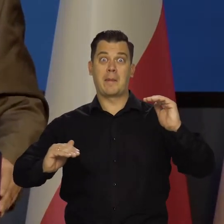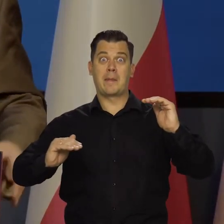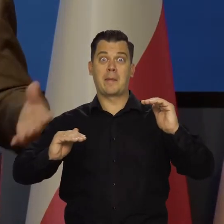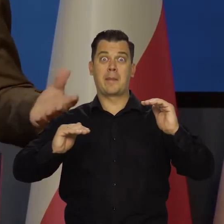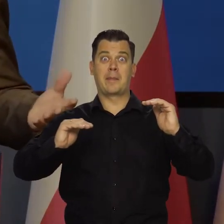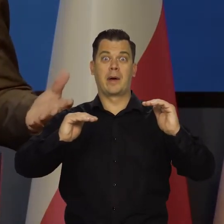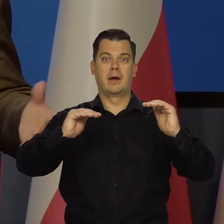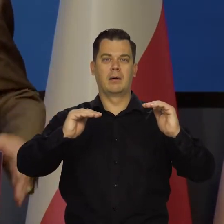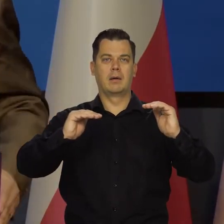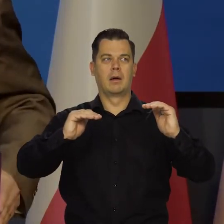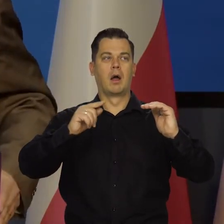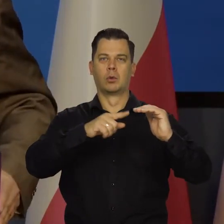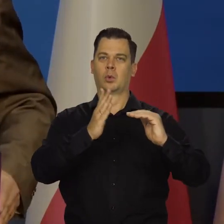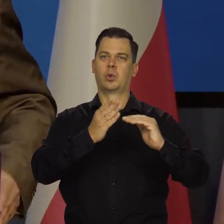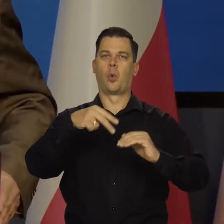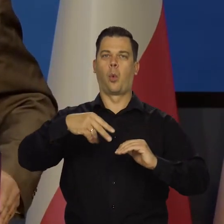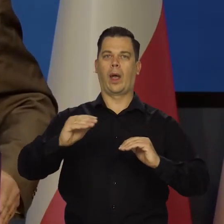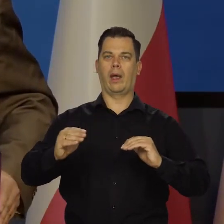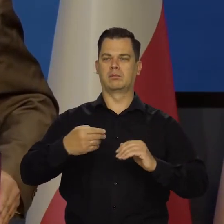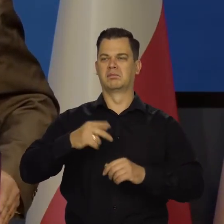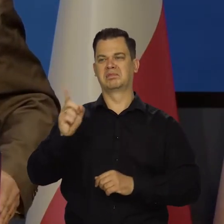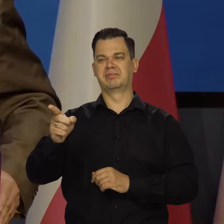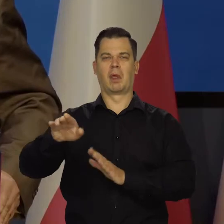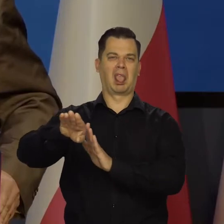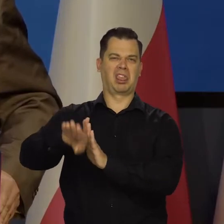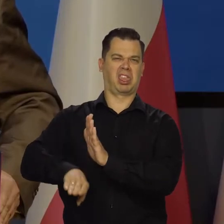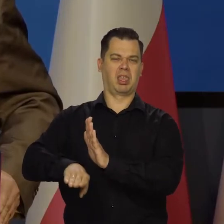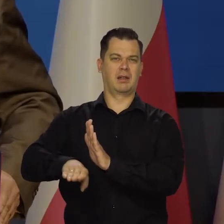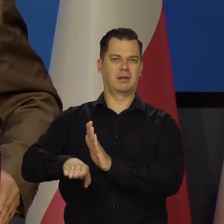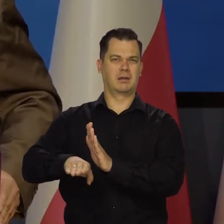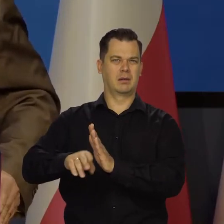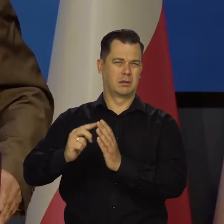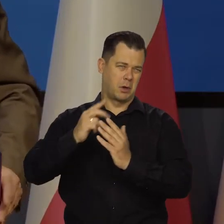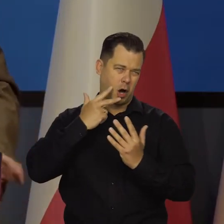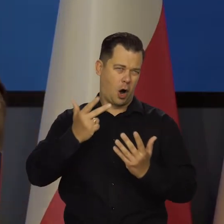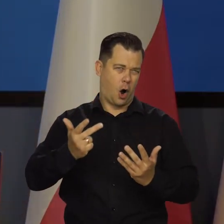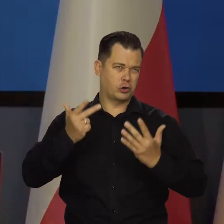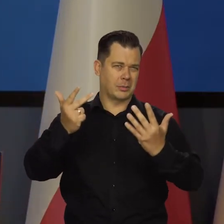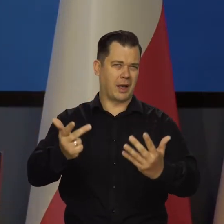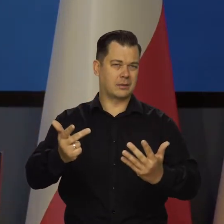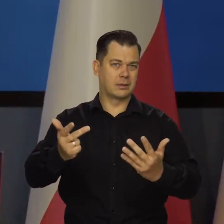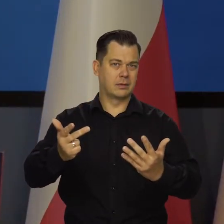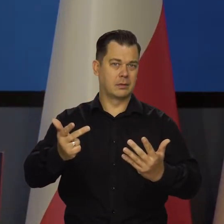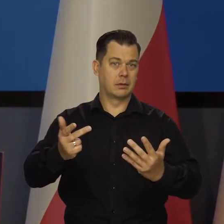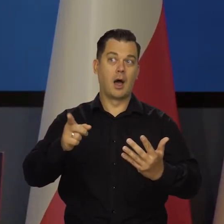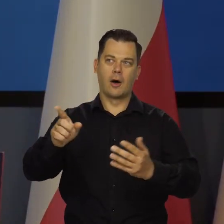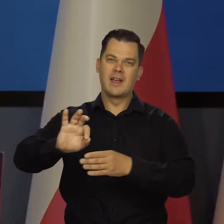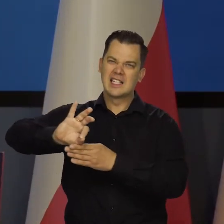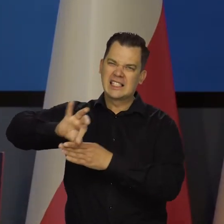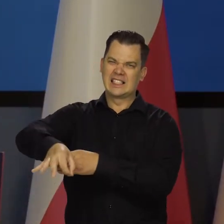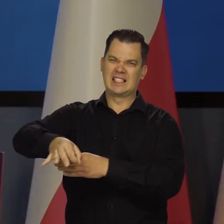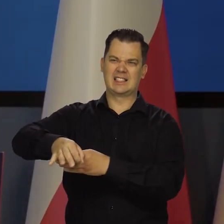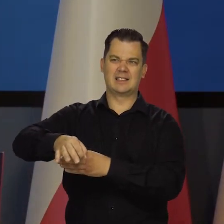o krok, bo to już osiem lat być może. I w tej końcówce nas atakują, żebyśmy do tego nie doszli.